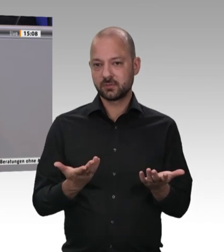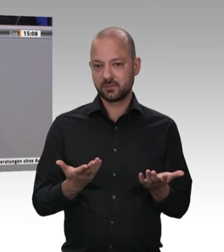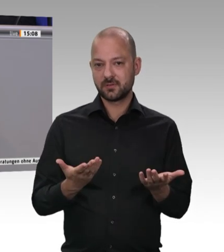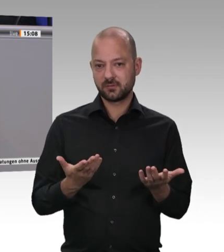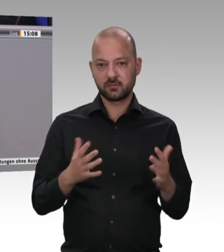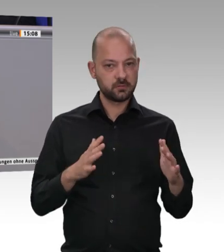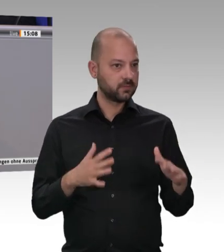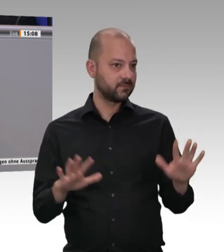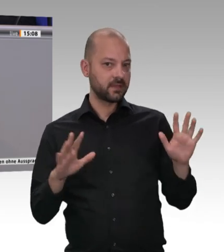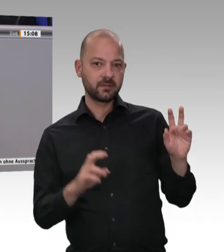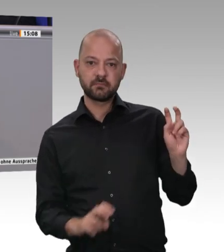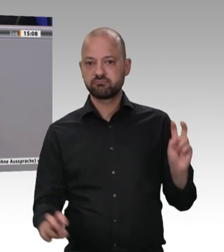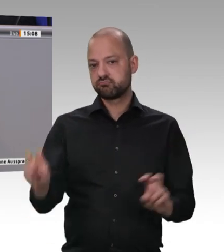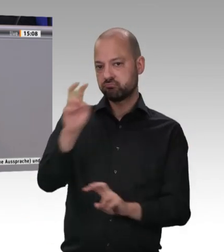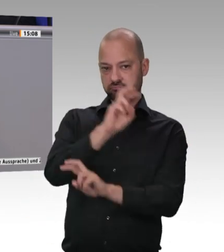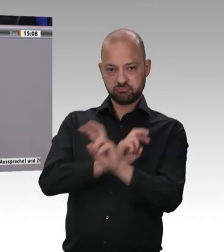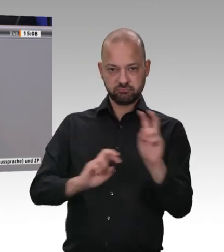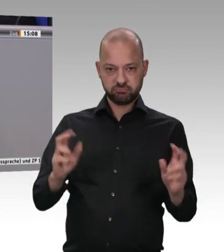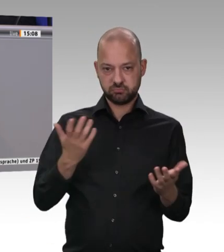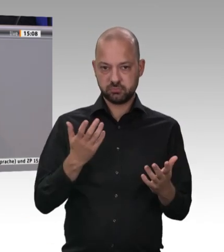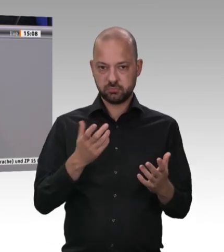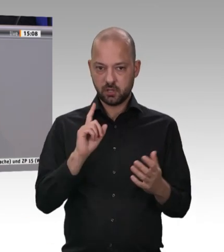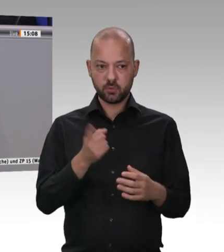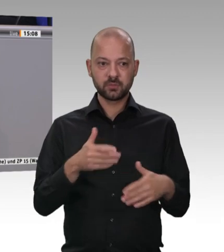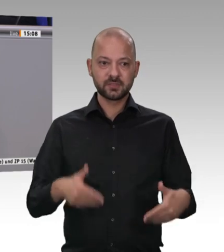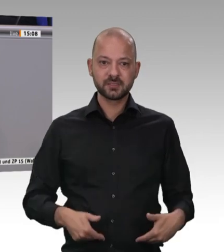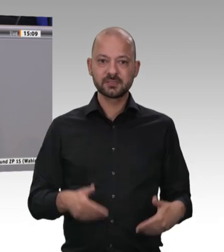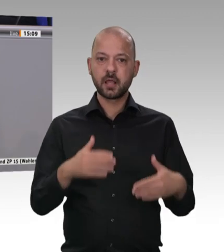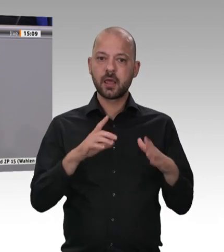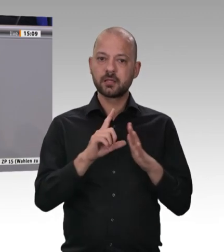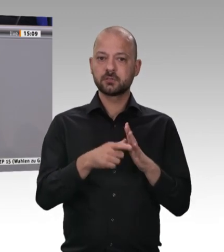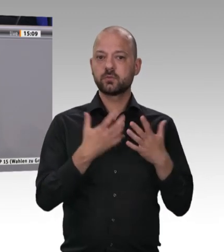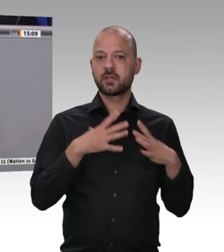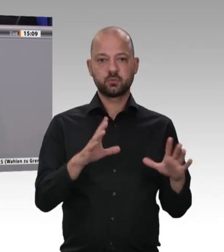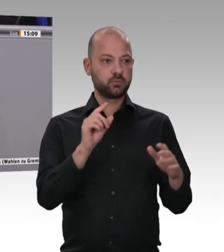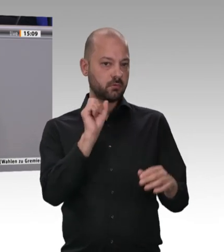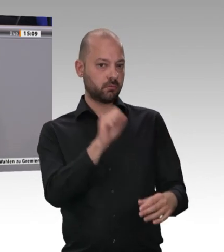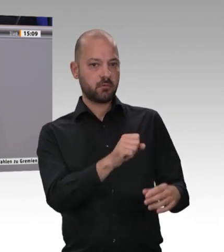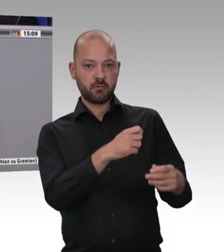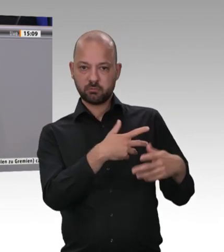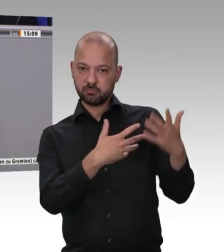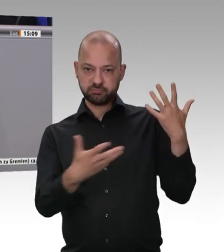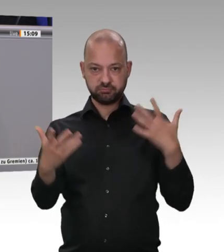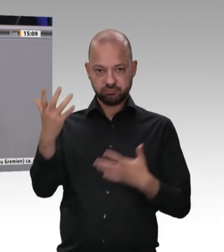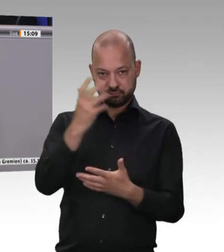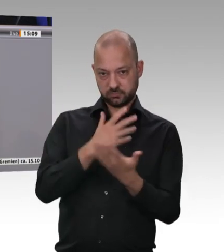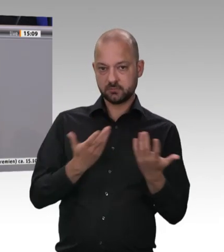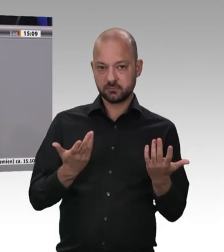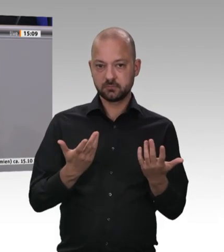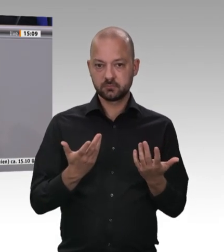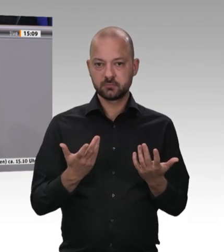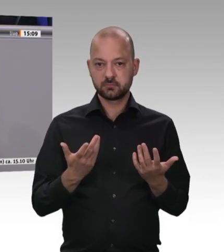oder anderem Recht gegründet wurden und denen die entsendeten Arbeitnehmer eine A1-Bescheinigung vorlegen.